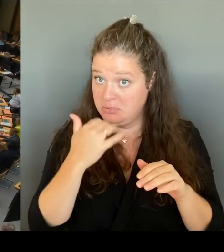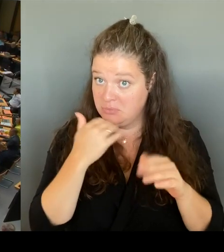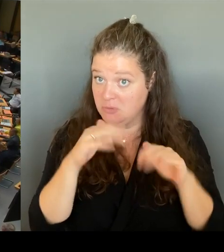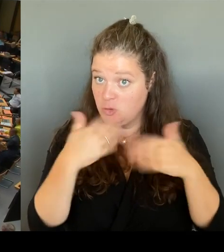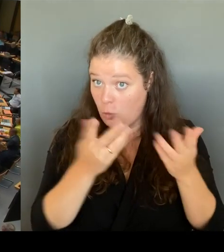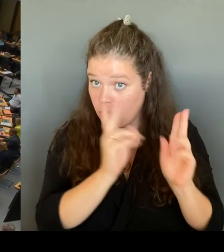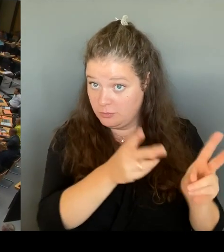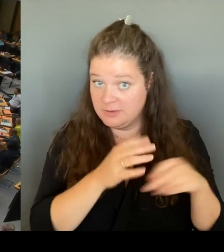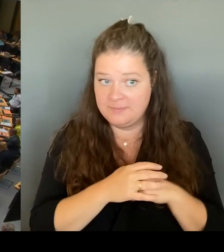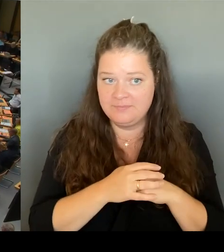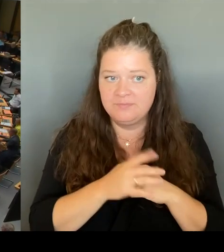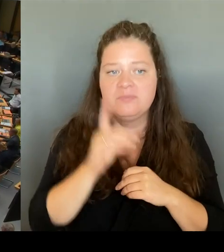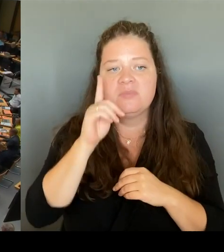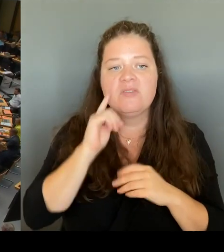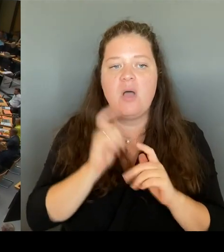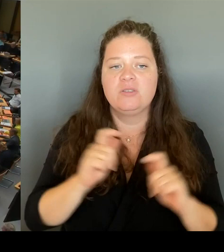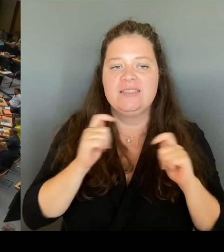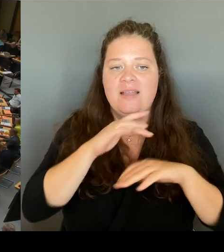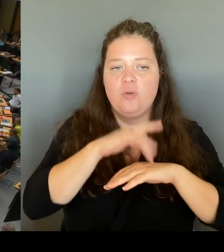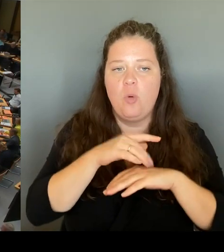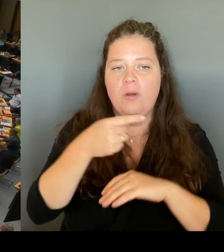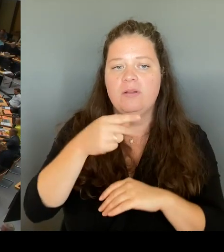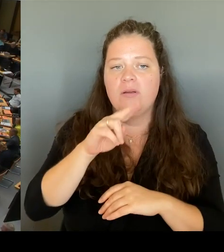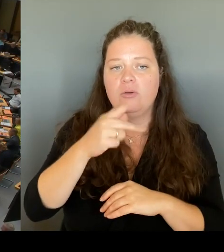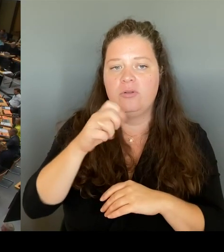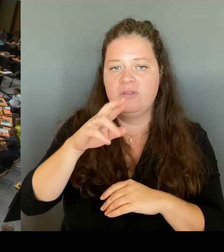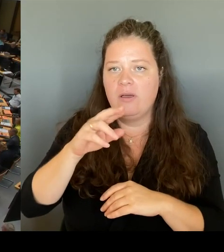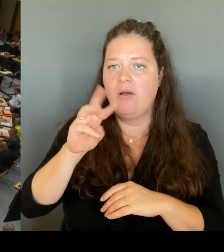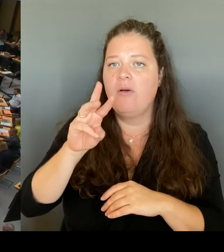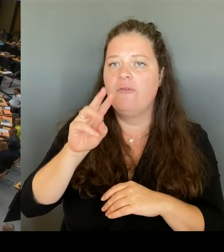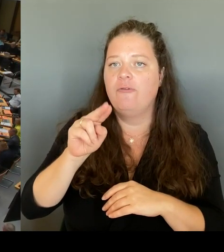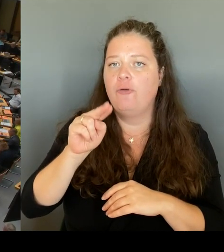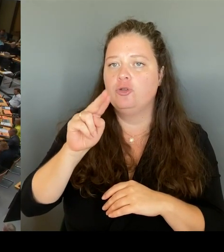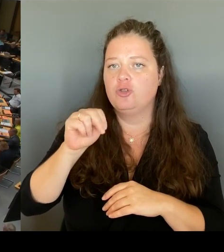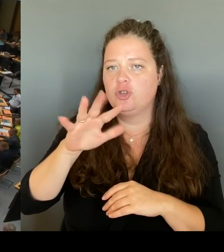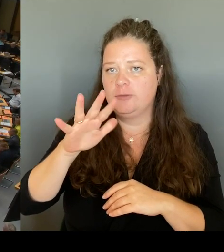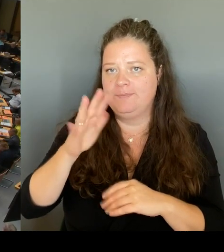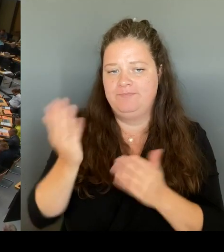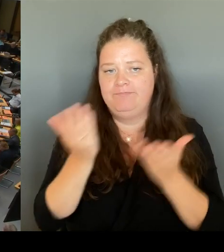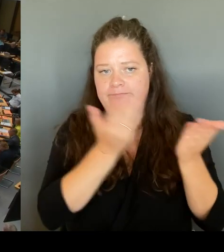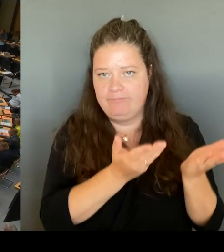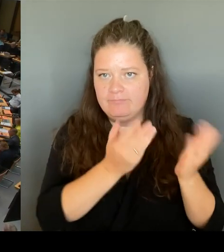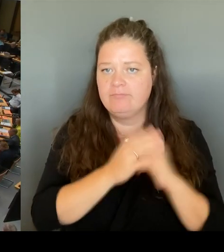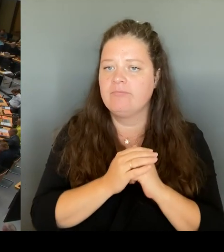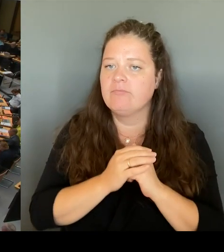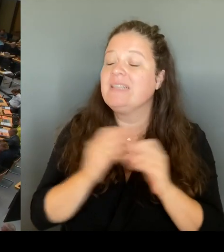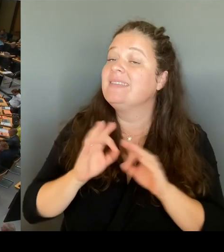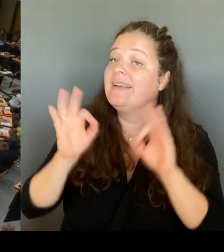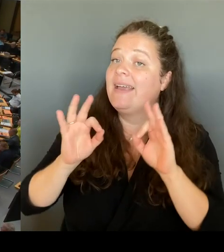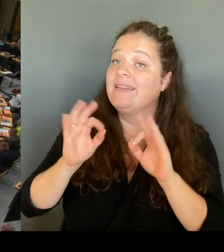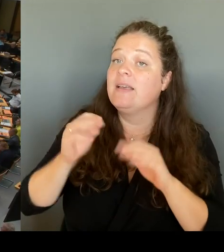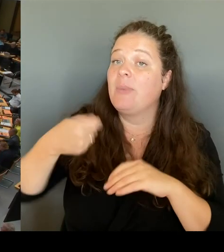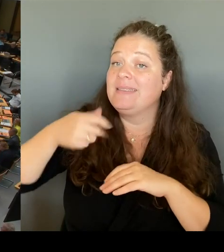(Rednerwechsel) Sehr geehrte Frau Präsidentin! Sehr geehrte Frau Abgeordnete! Vielen Dank für die Möglichkeit, dass wir die Berichterstattung der